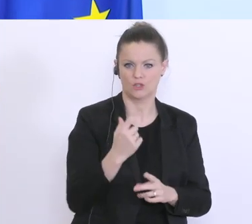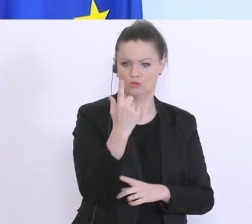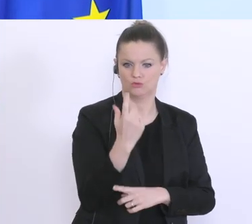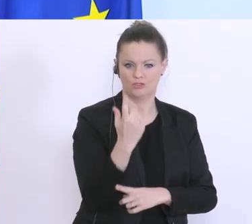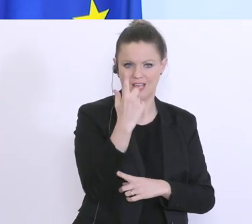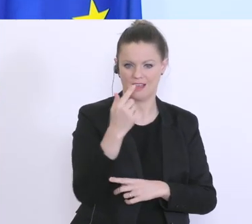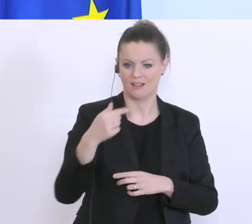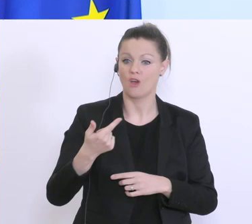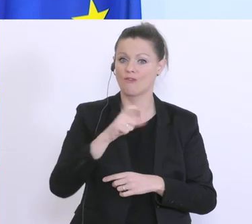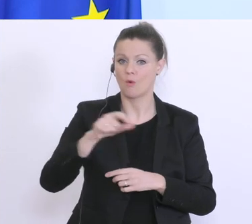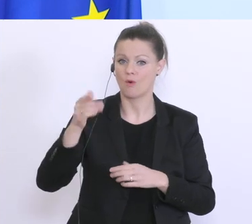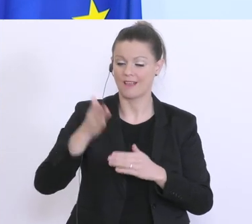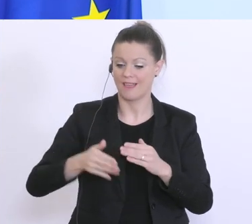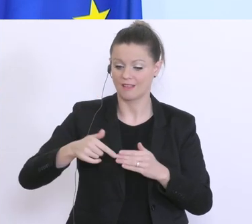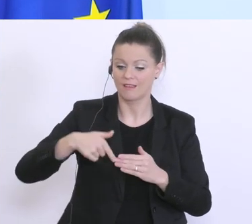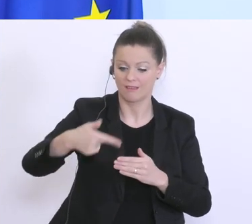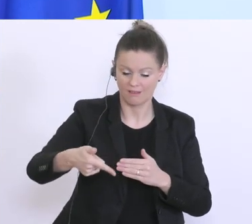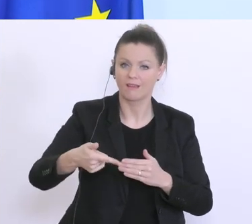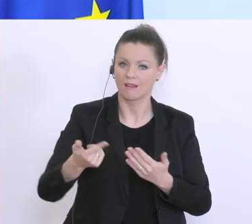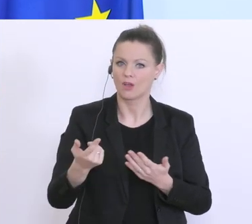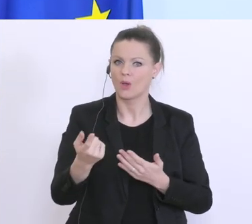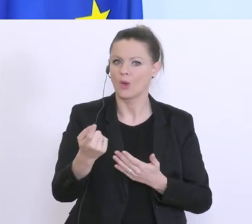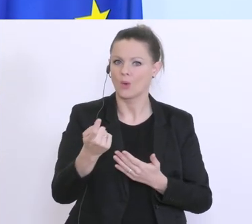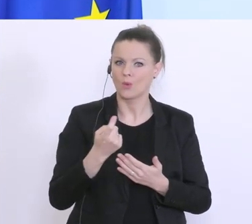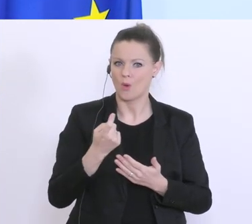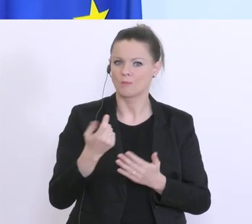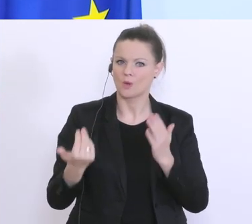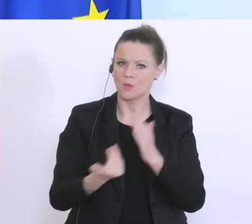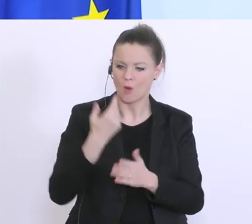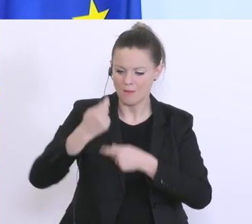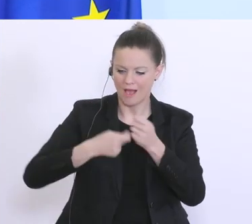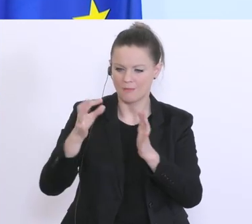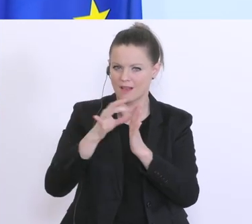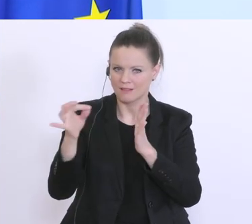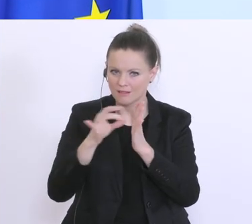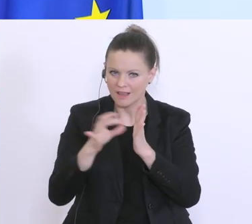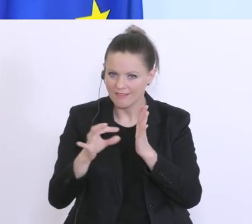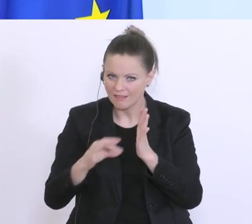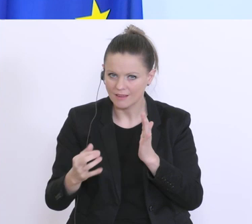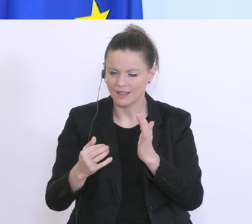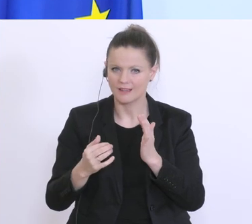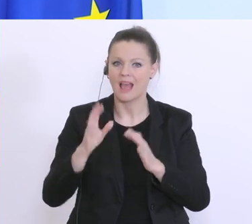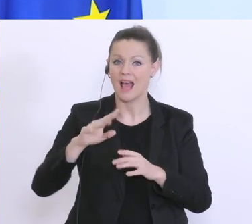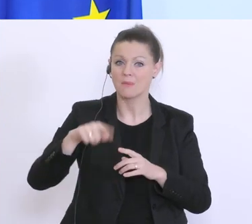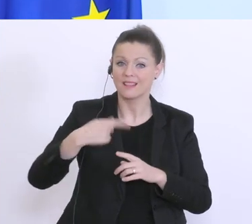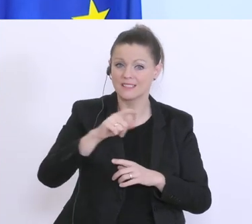da wird’s natürlich Änderungen geben, sonst bräuchte es auch keine 2. Phase. Und das kann ich Ihnen, ab kommender Woche sagen, was da die genauen Kriterien sind.